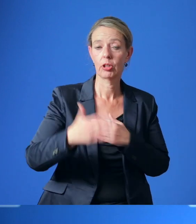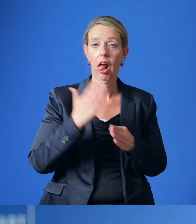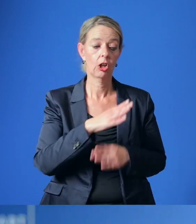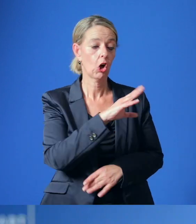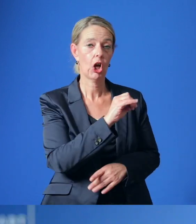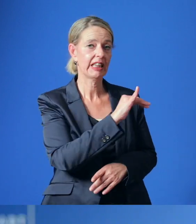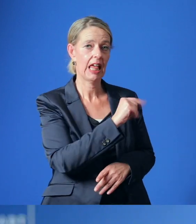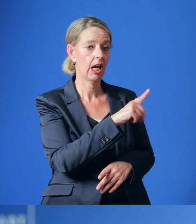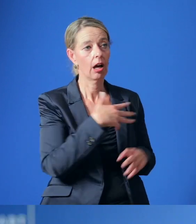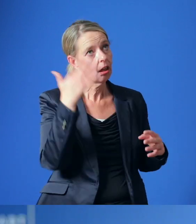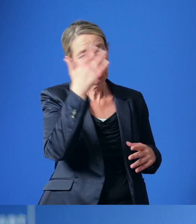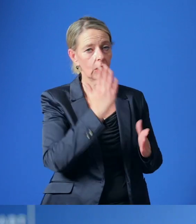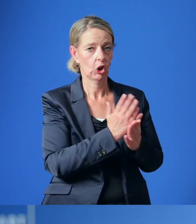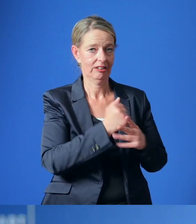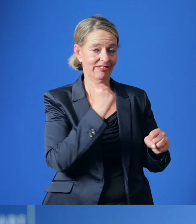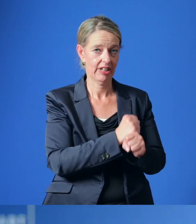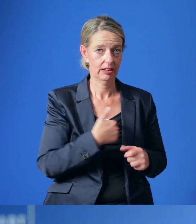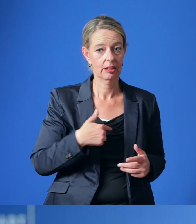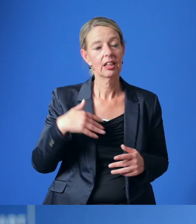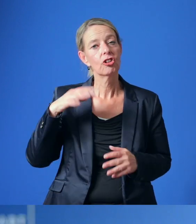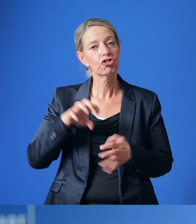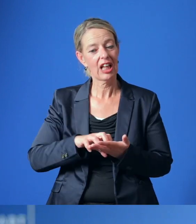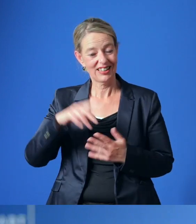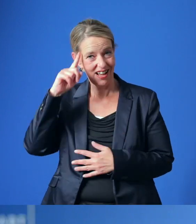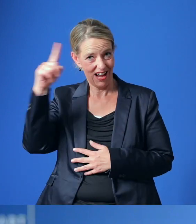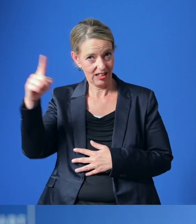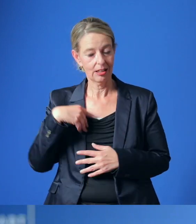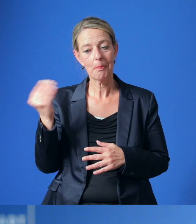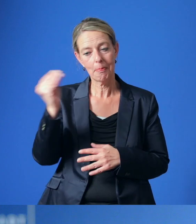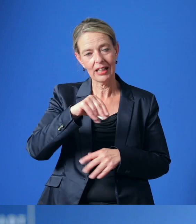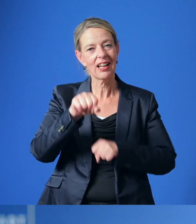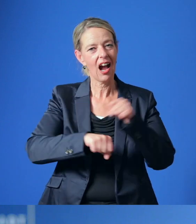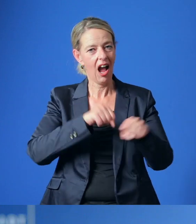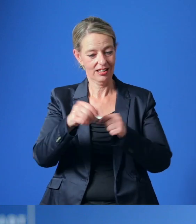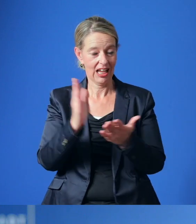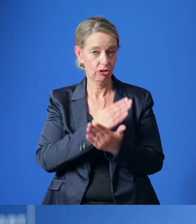Mit großer Mehrheit hat sich der Stadtrat ebenfalls für einen Beitritt zum RadEntscheid ausgesprochen.